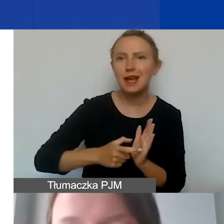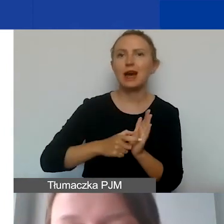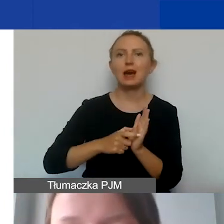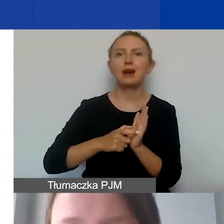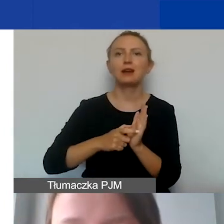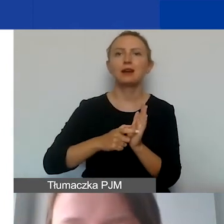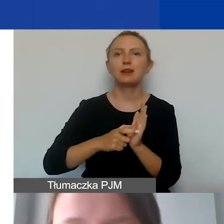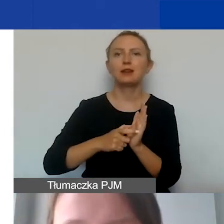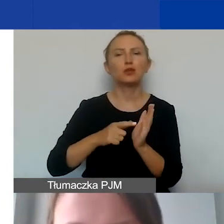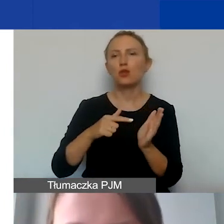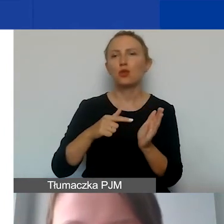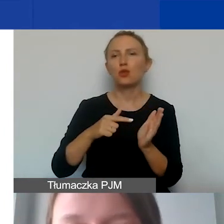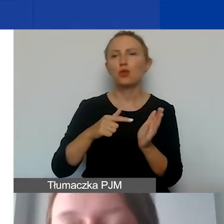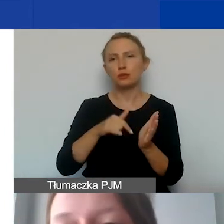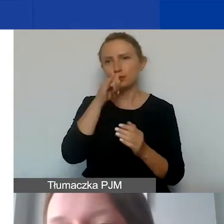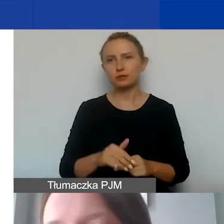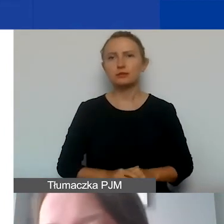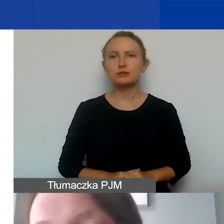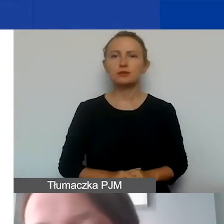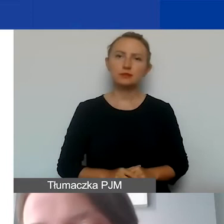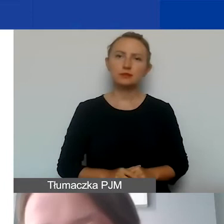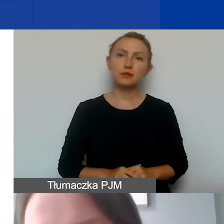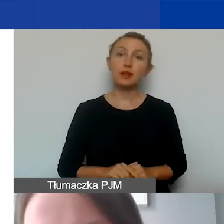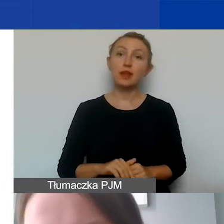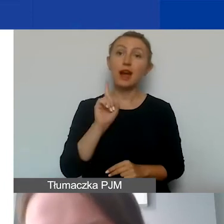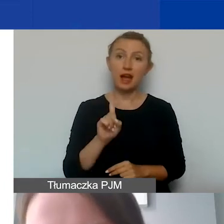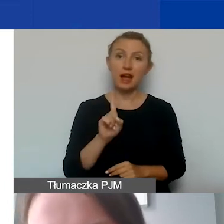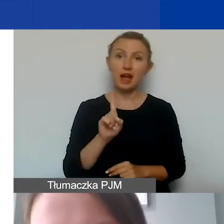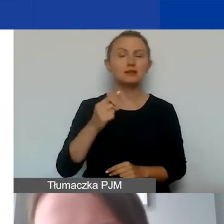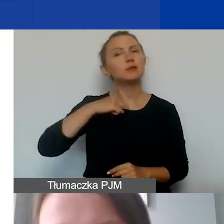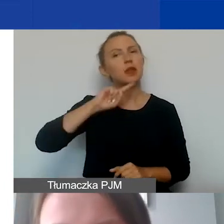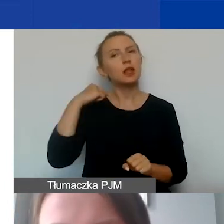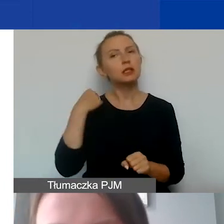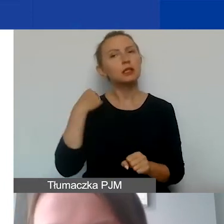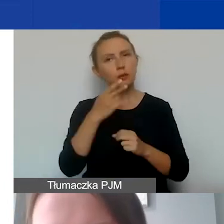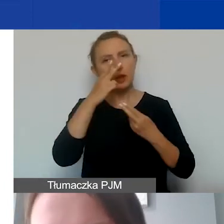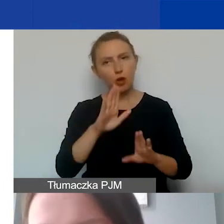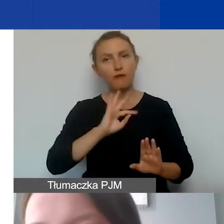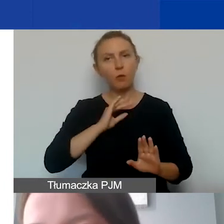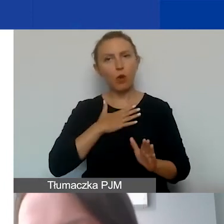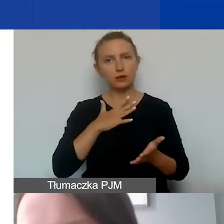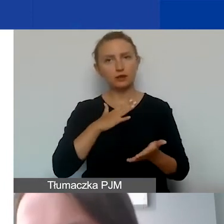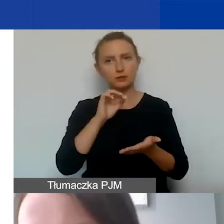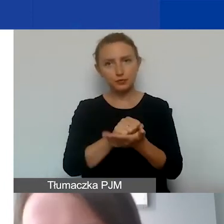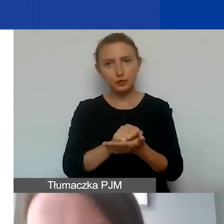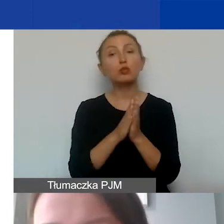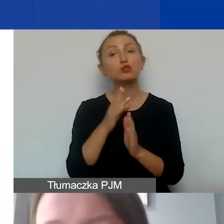Takiej możliwości nie ma. Jednak jeżeli decydujemy się na wykazywanie wkładu własnego, proszę pamiętać o tym,